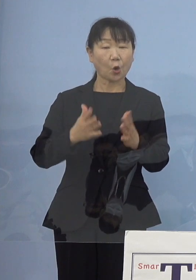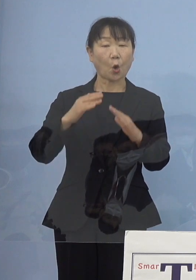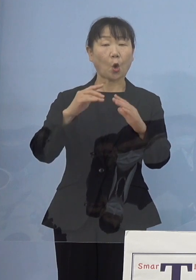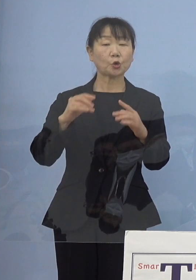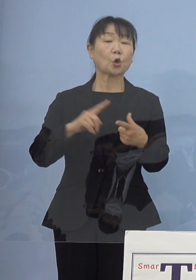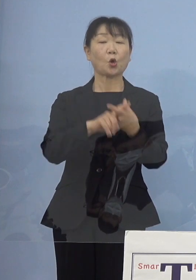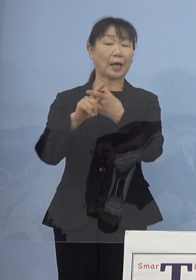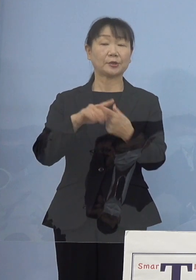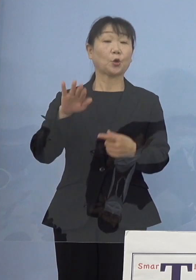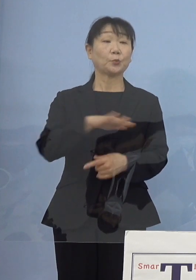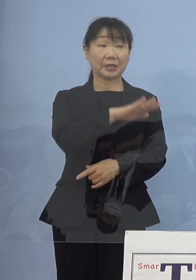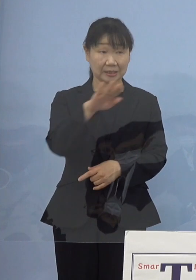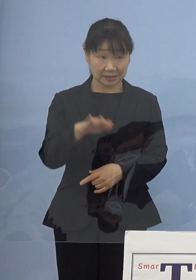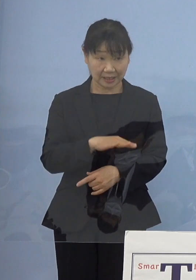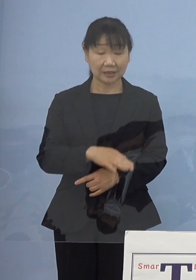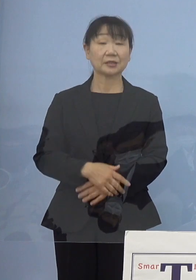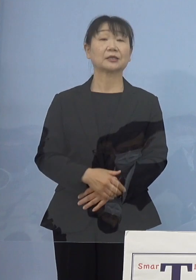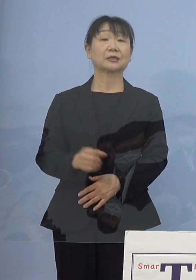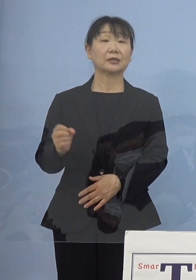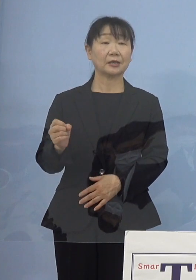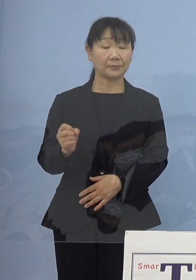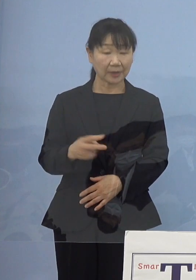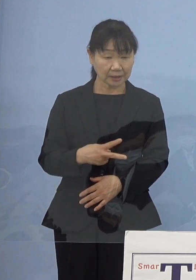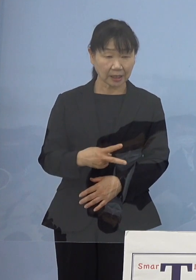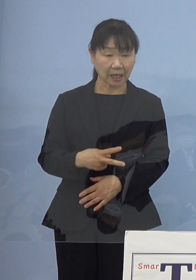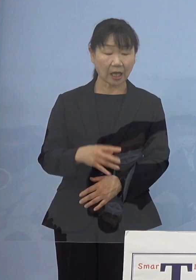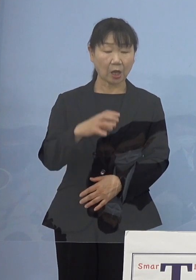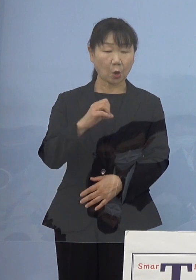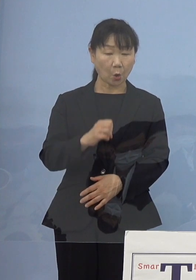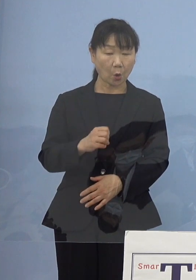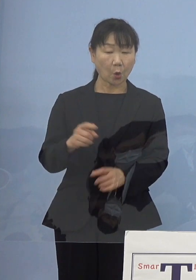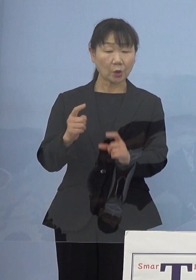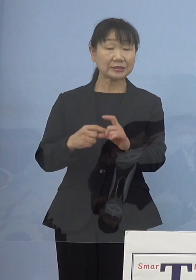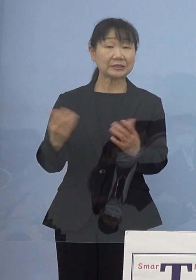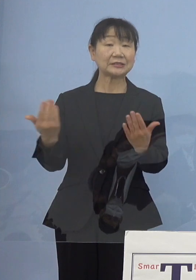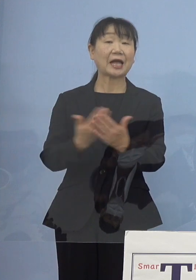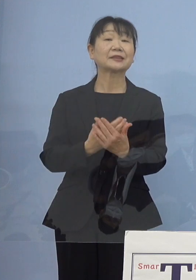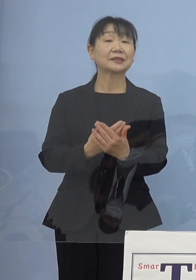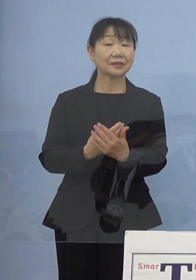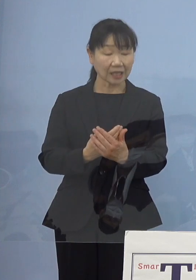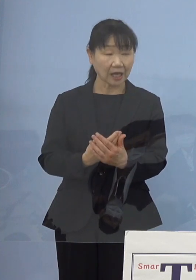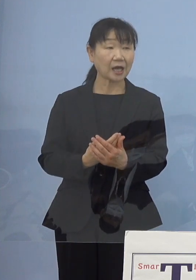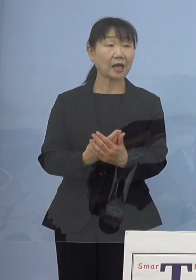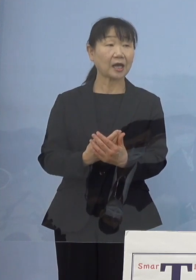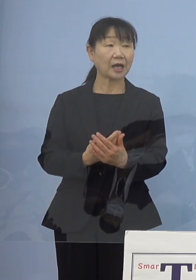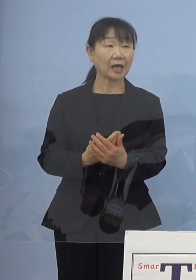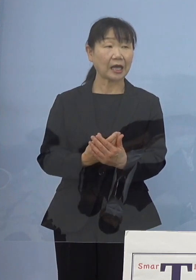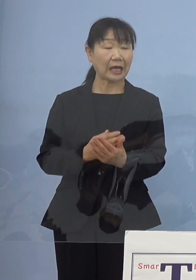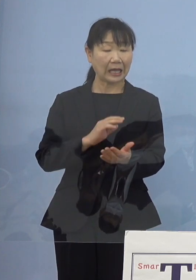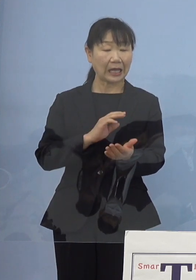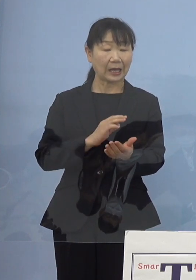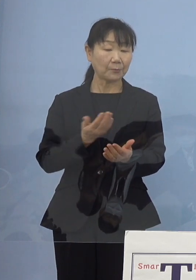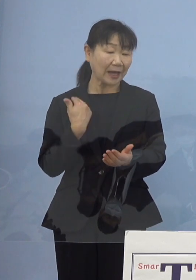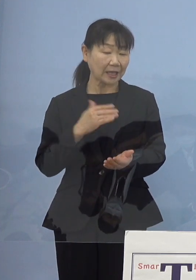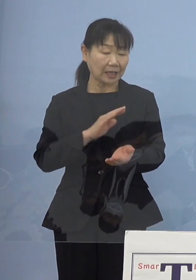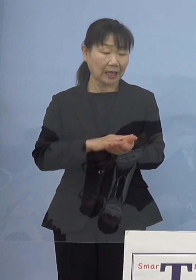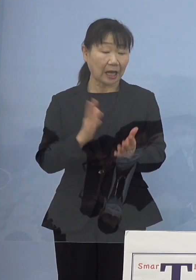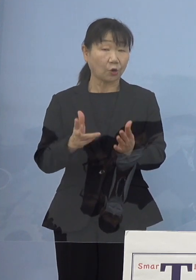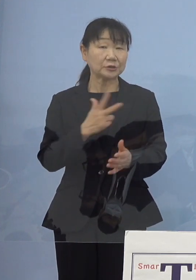あるいはOGになられたそうしたナースの皆さん方に ご協力をいただいて